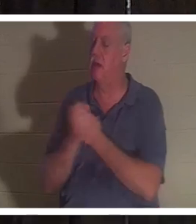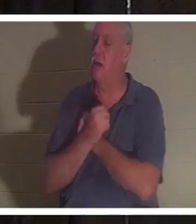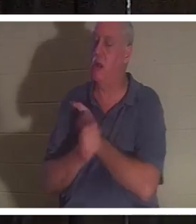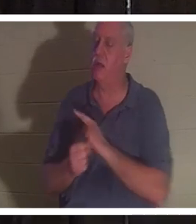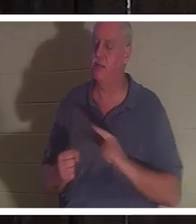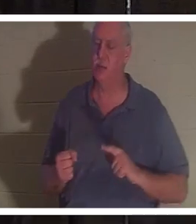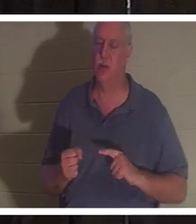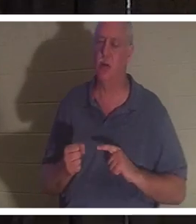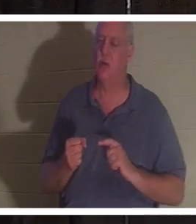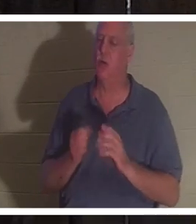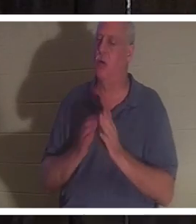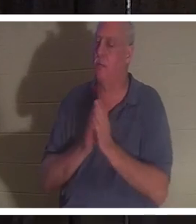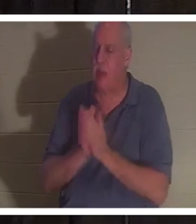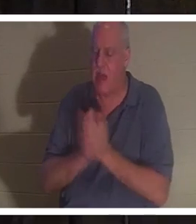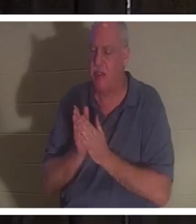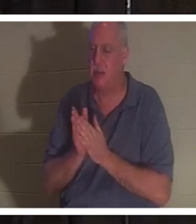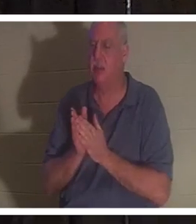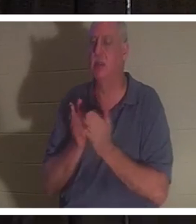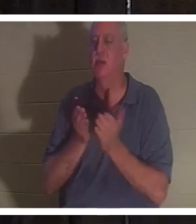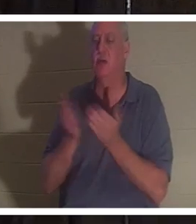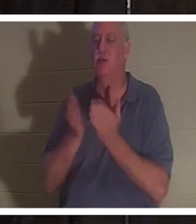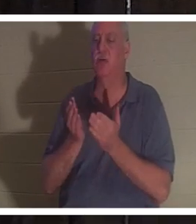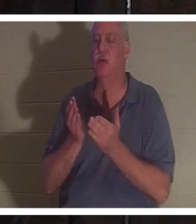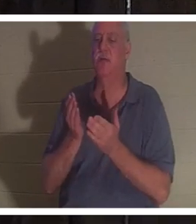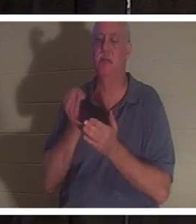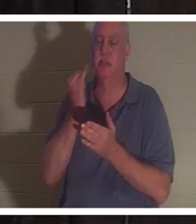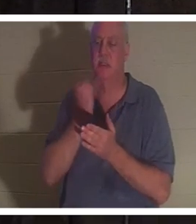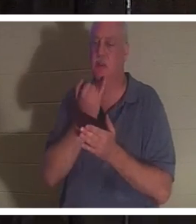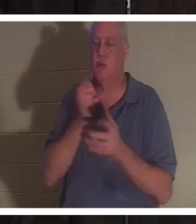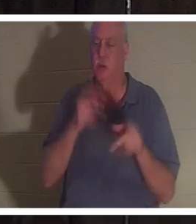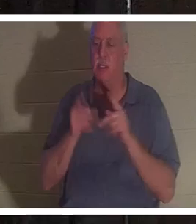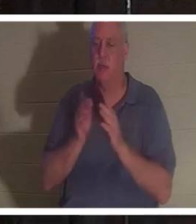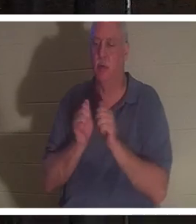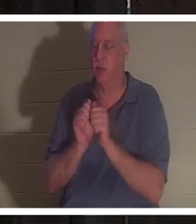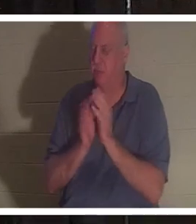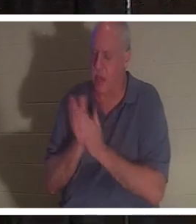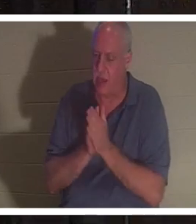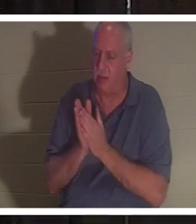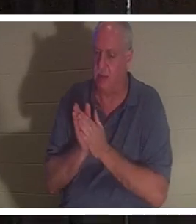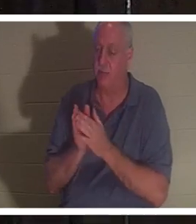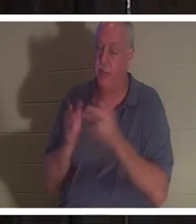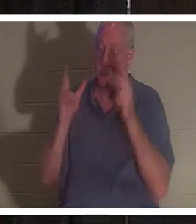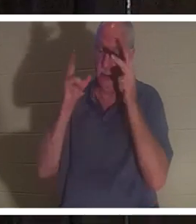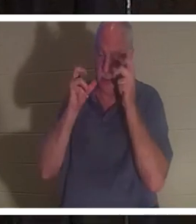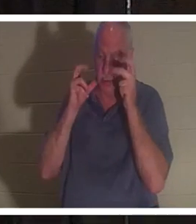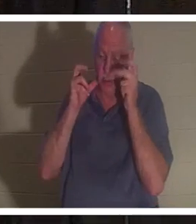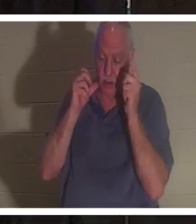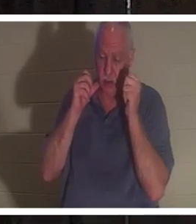। उसने कहा कि उसने इन सभी लोगों को गाते हुए सुना, "घर में स्वागत है क्रिस्टीन"।